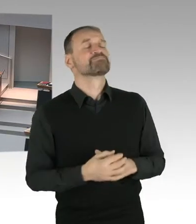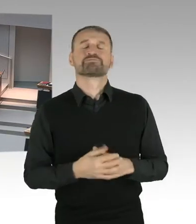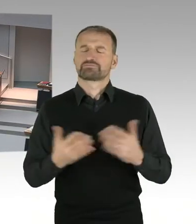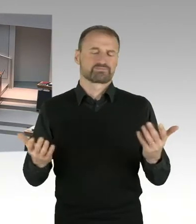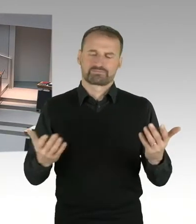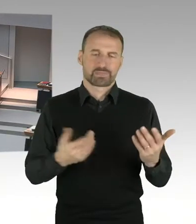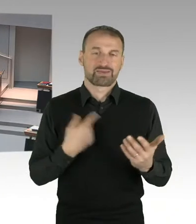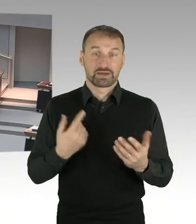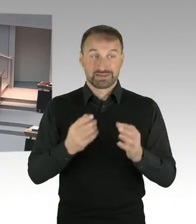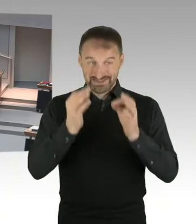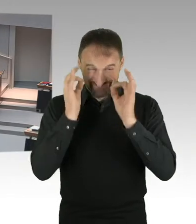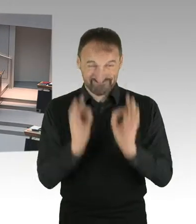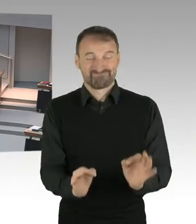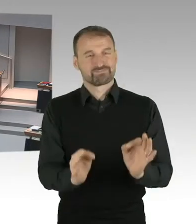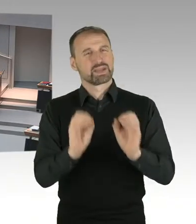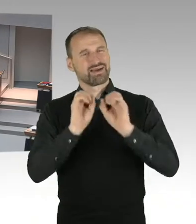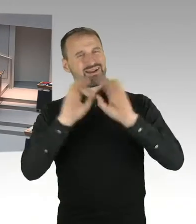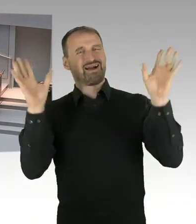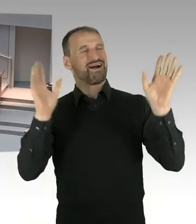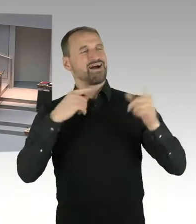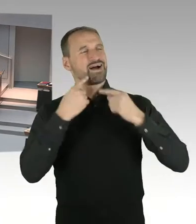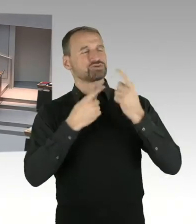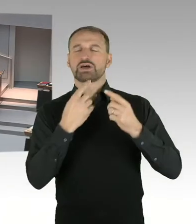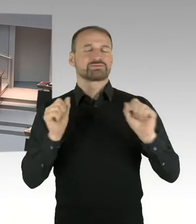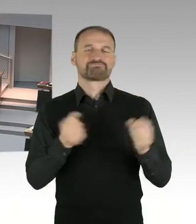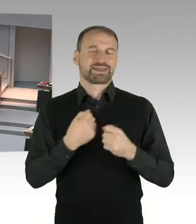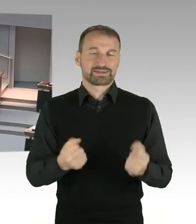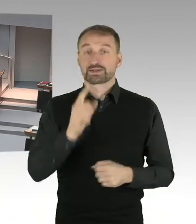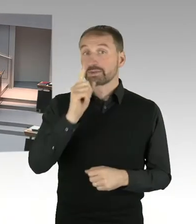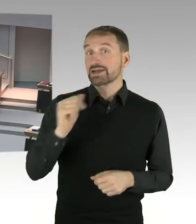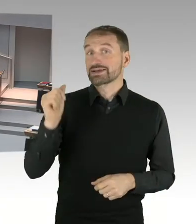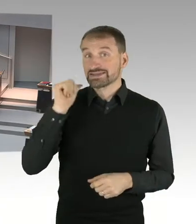bei dem alle Länder Finanzminister im Bundesministerium waren.